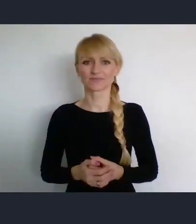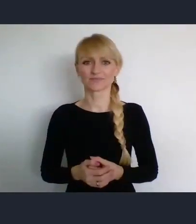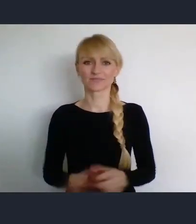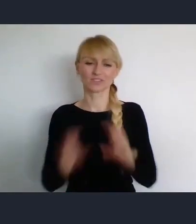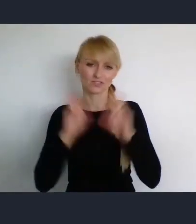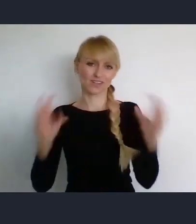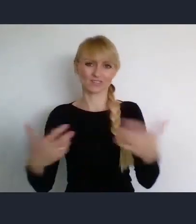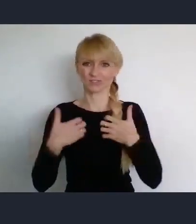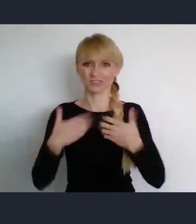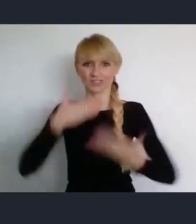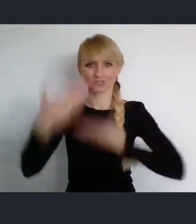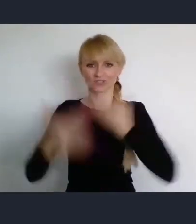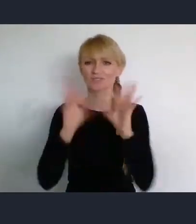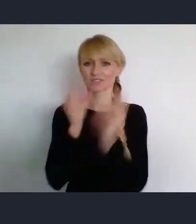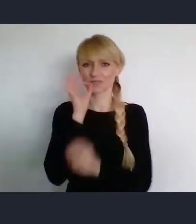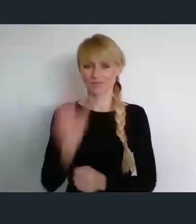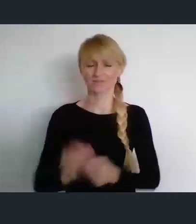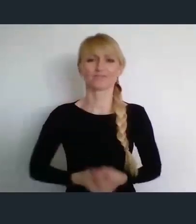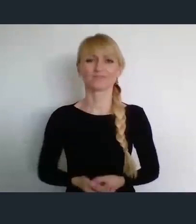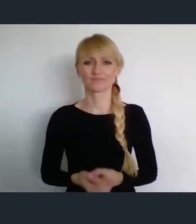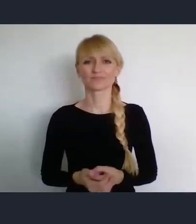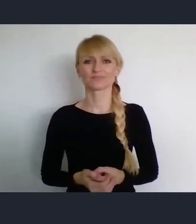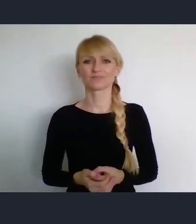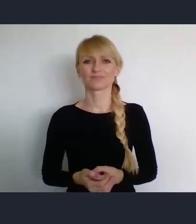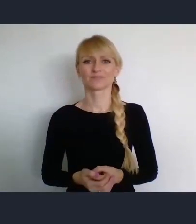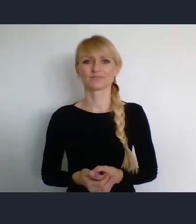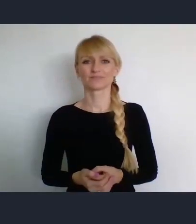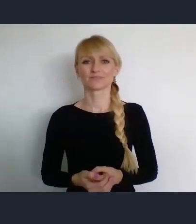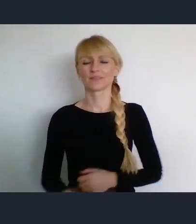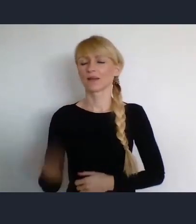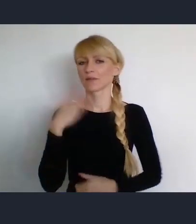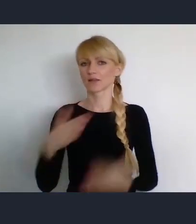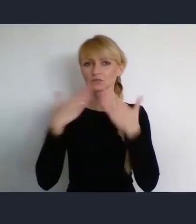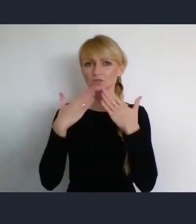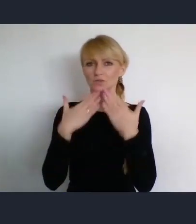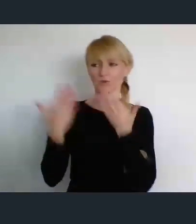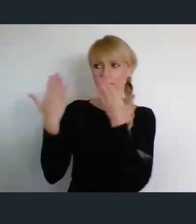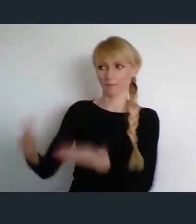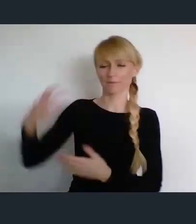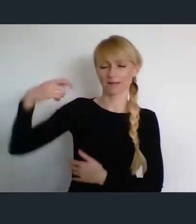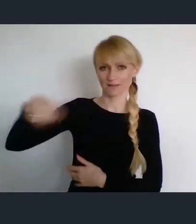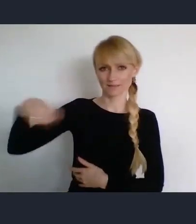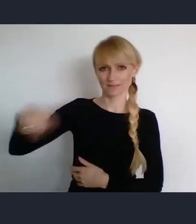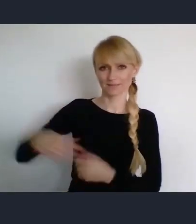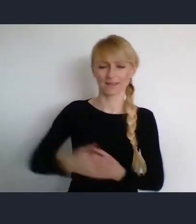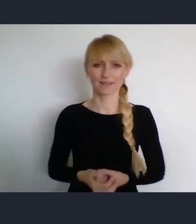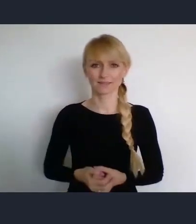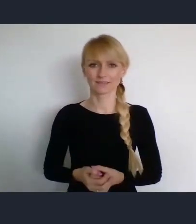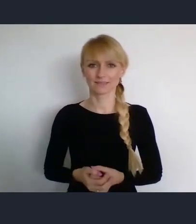Wszystkiego dobrego. Bardzo dziękuje Panie Prezydencie. Z zaproszenia na pewno skorzystamy.